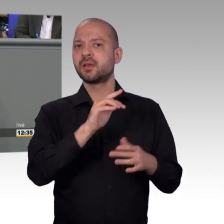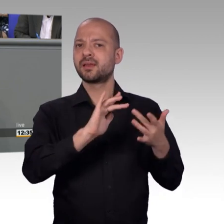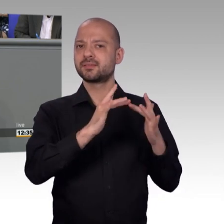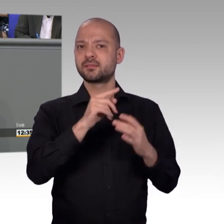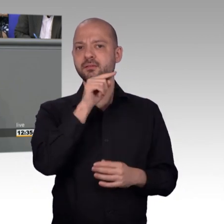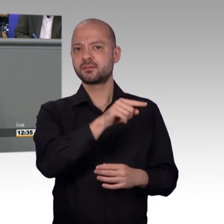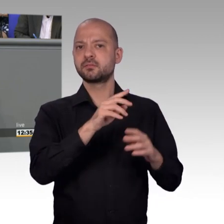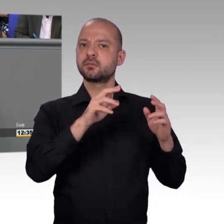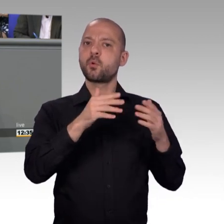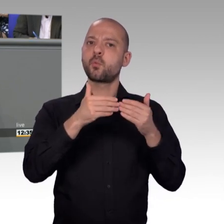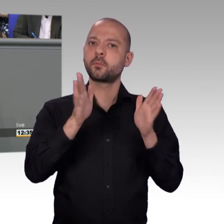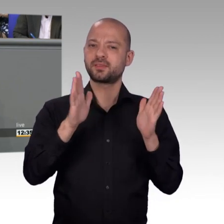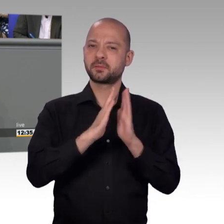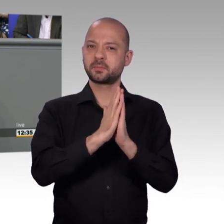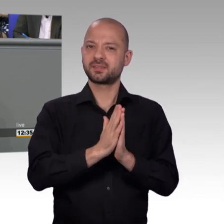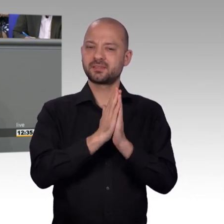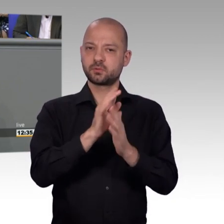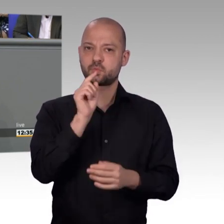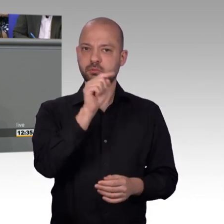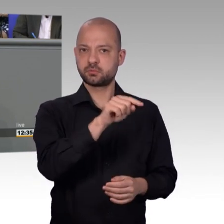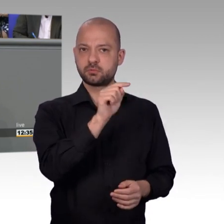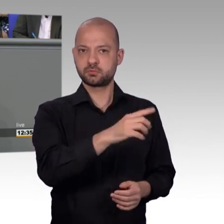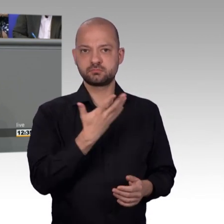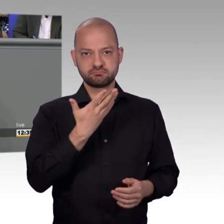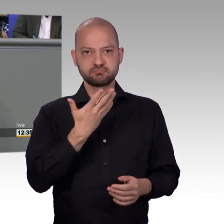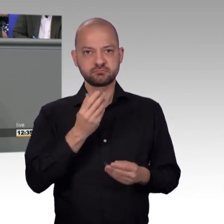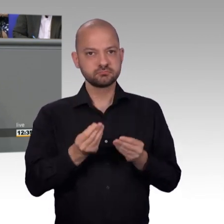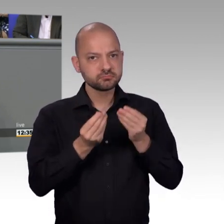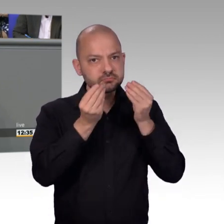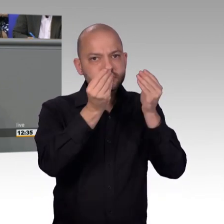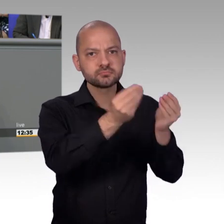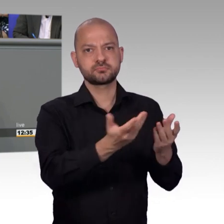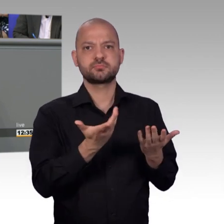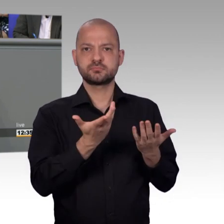CDU zu sagen, wir brauchen einen größeren Raum oder einen eigenen Raum als Petitionsausschuss. Es mag auch wichtig sein,